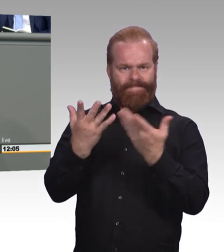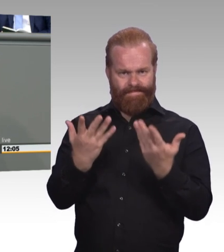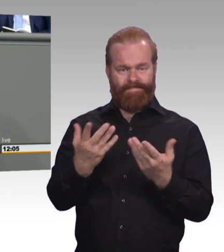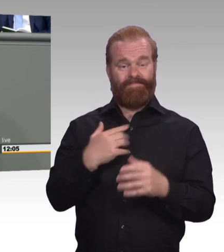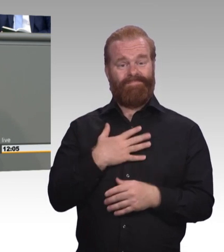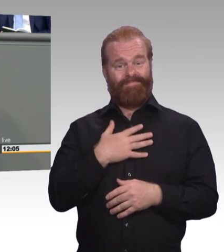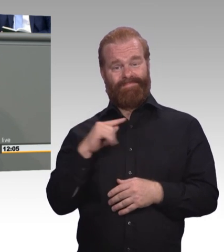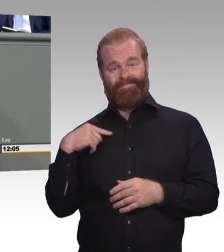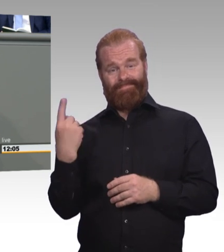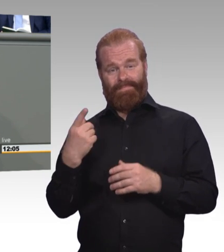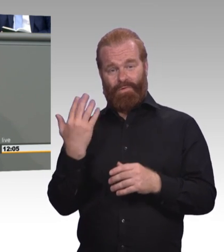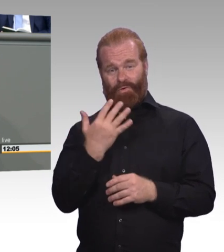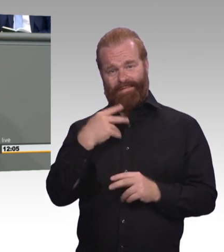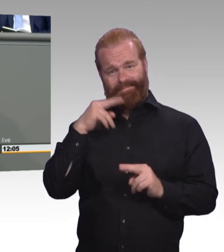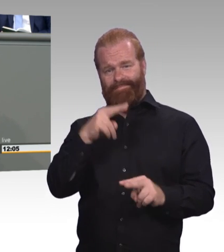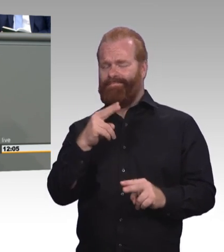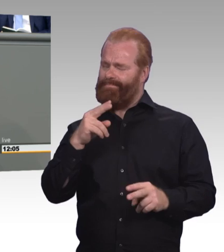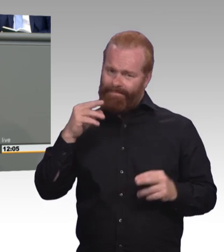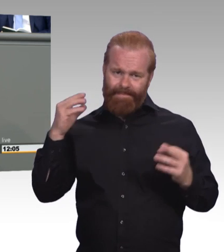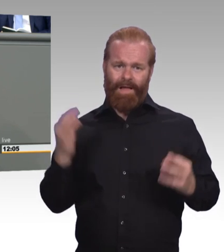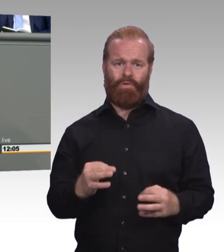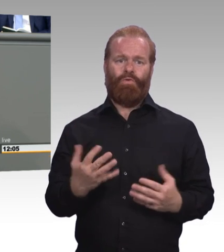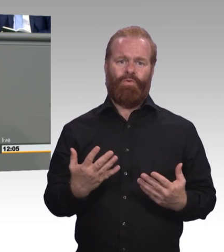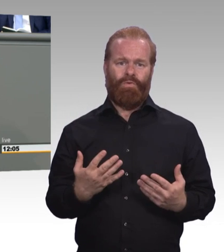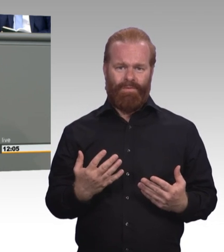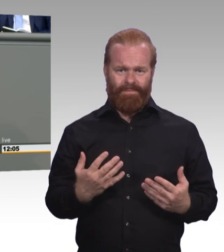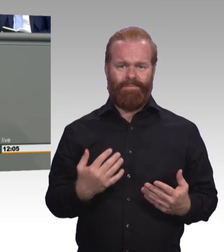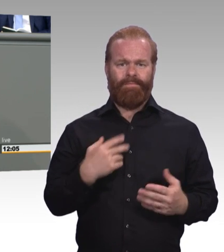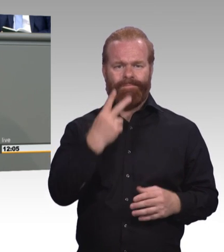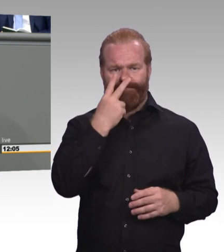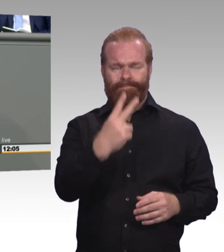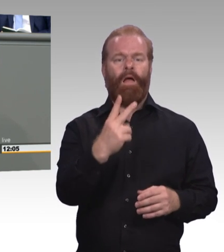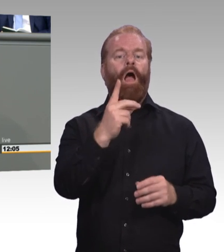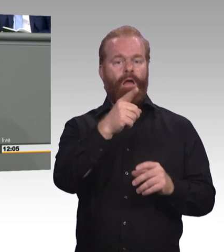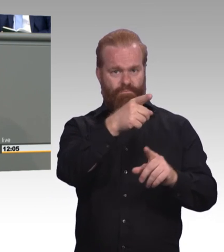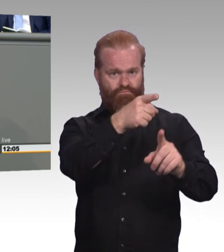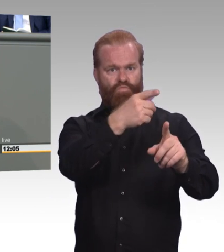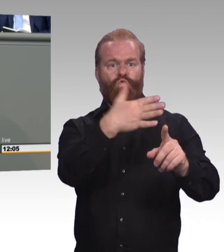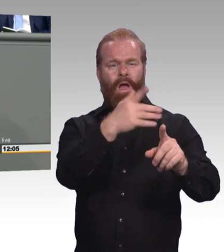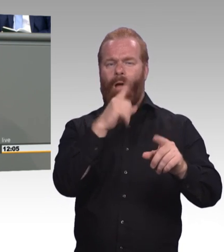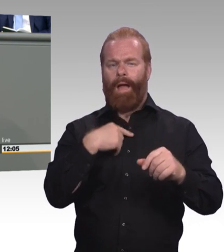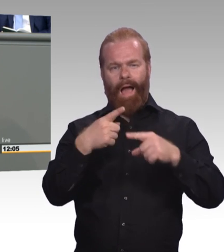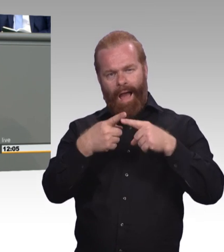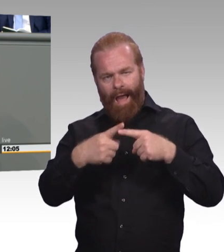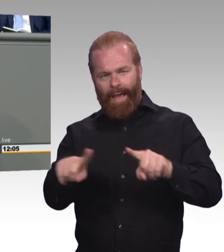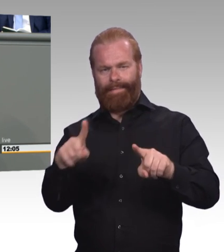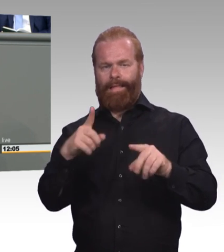Echte Gleichwertigkeit erfordert Gleichbehandlung. Aufstiegsfortbildungen müssen analog zum Hochschulstudium kostenfrei sein.